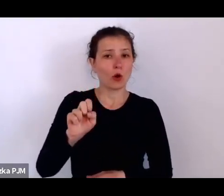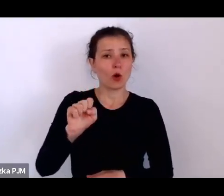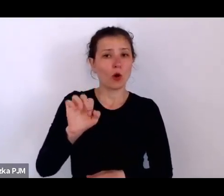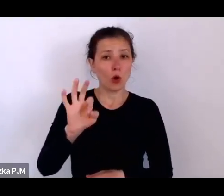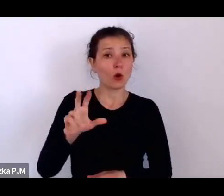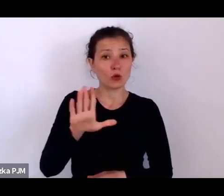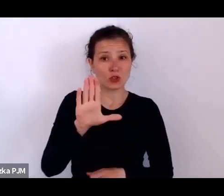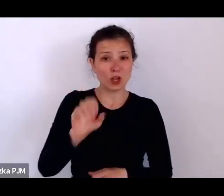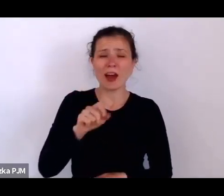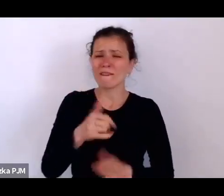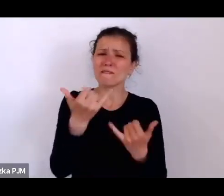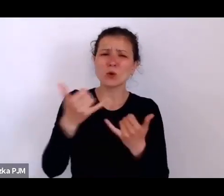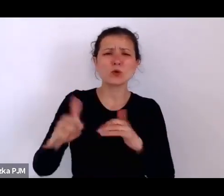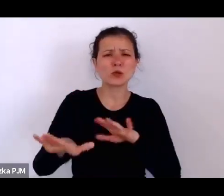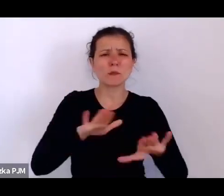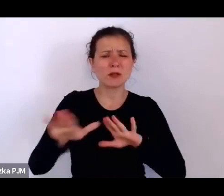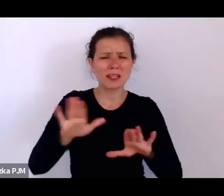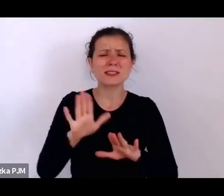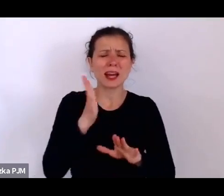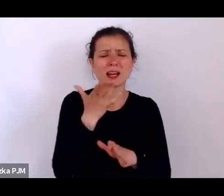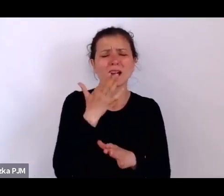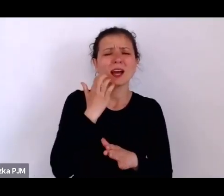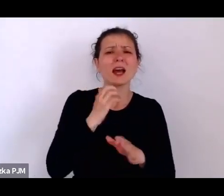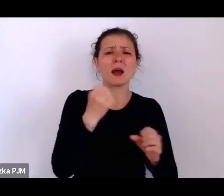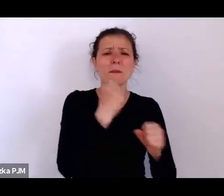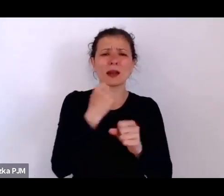dzięki listom polecającym wypisywanym przez jej pracodawczynie